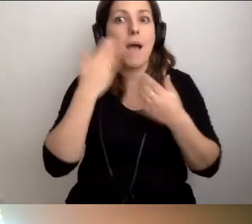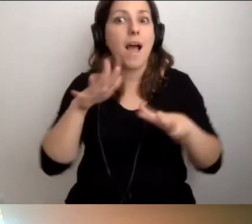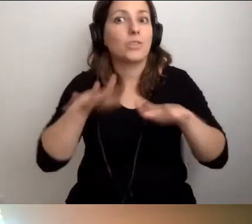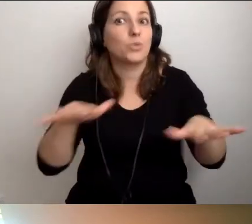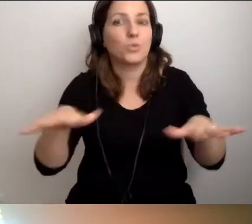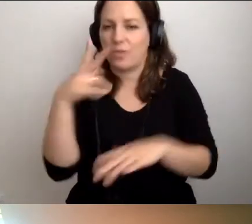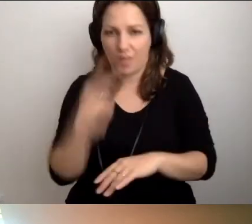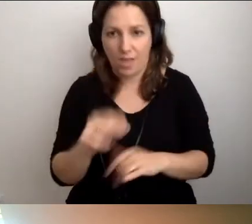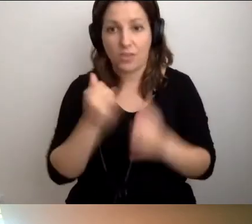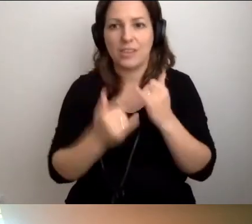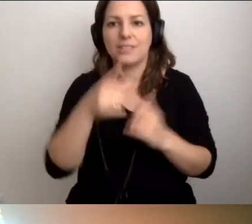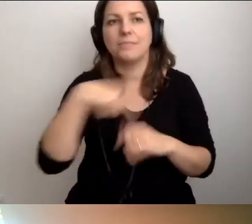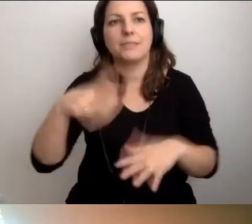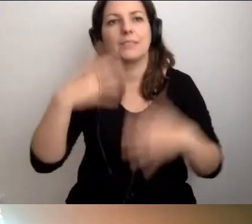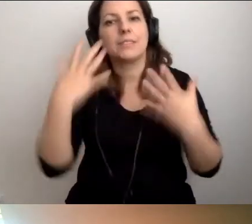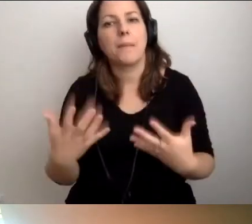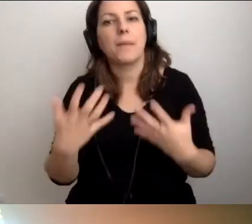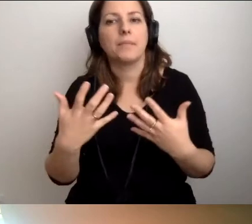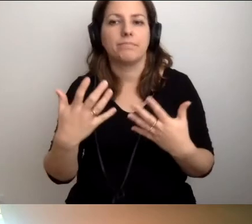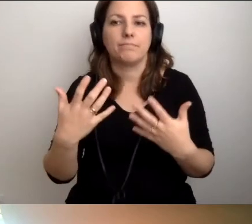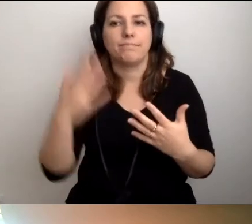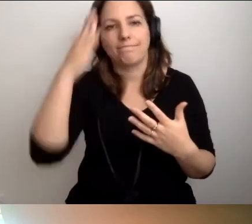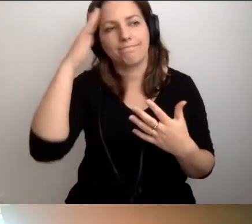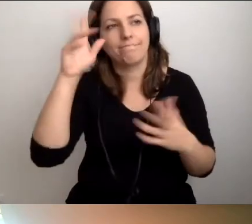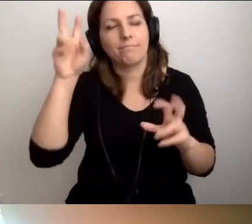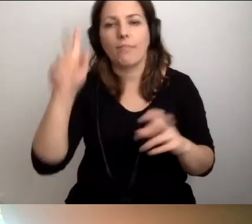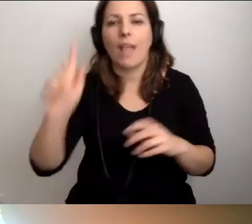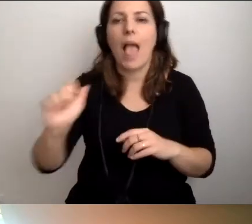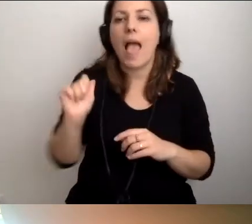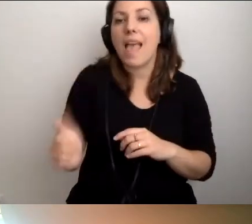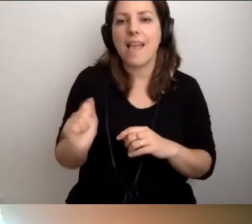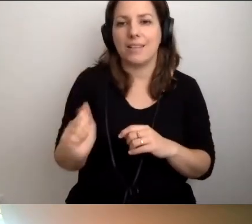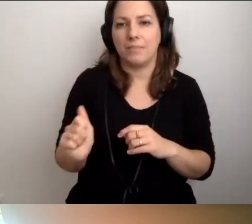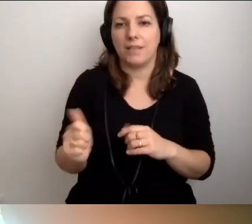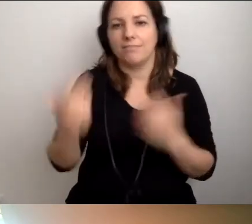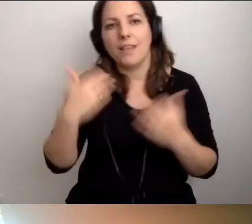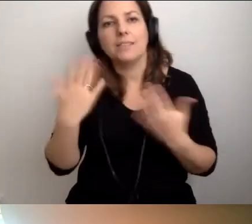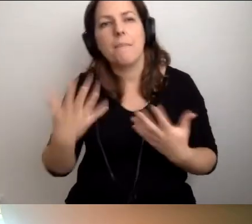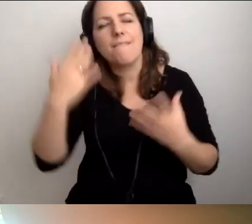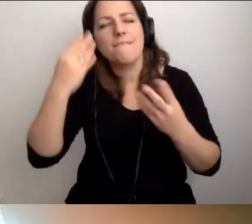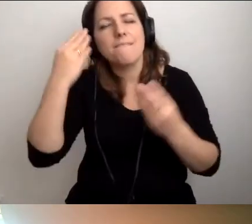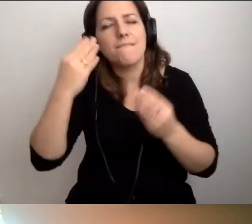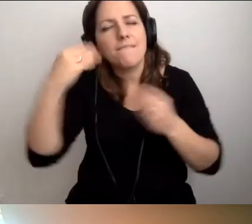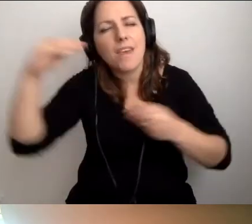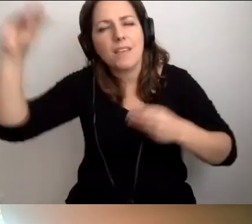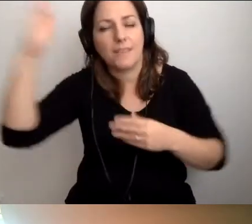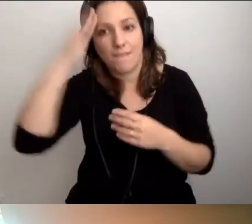Jeśli chcemy być ekspertami i wiedzieć jeszcze więcej, to mamy się czego nauczyć.